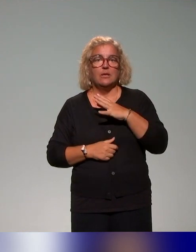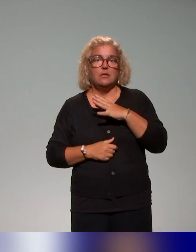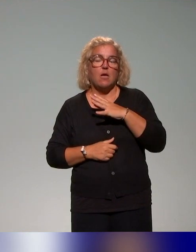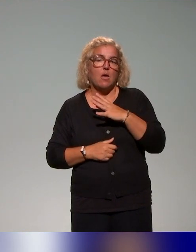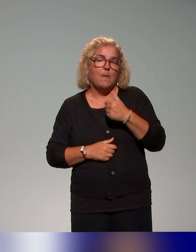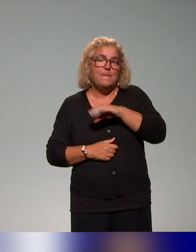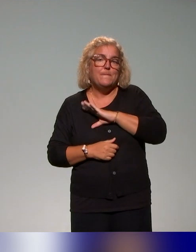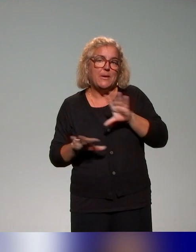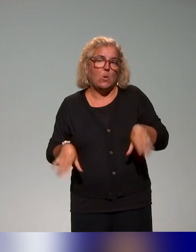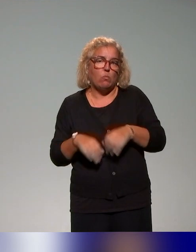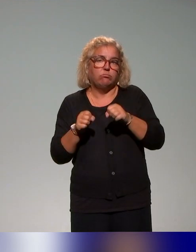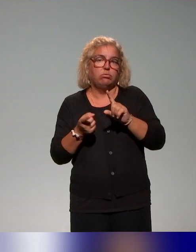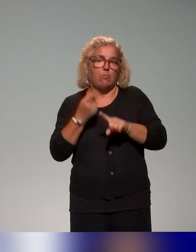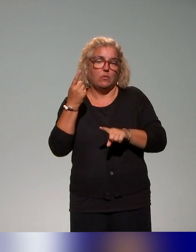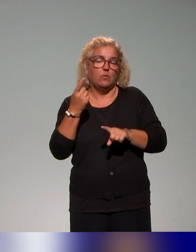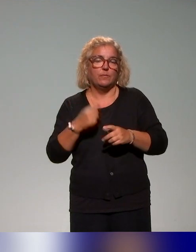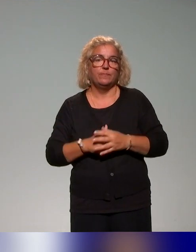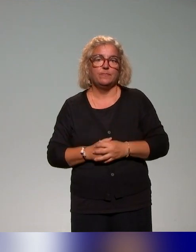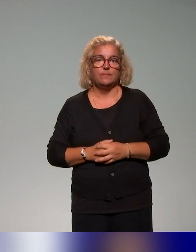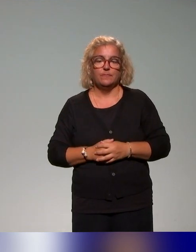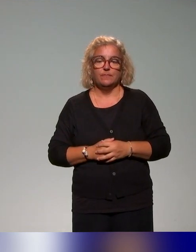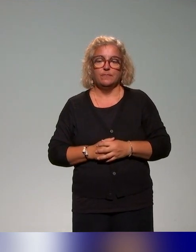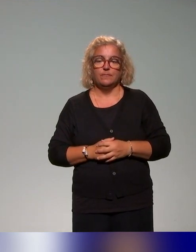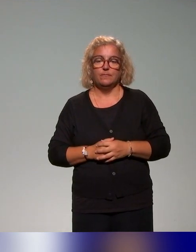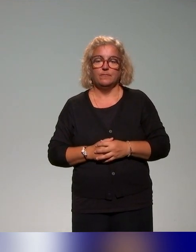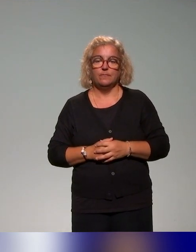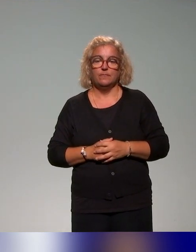On croise effectivement aussi ces éléments-là au travers de la dimension